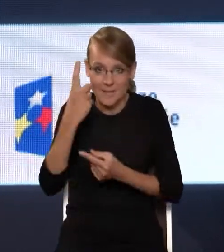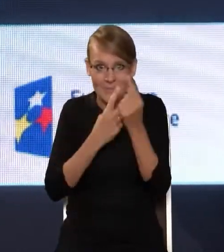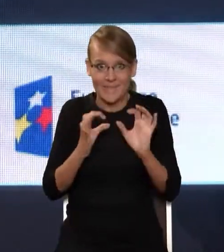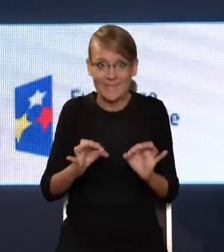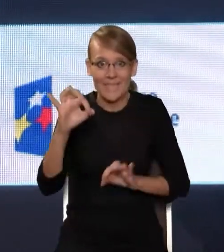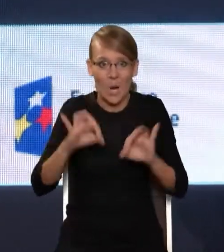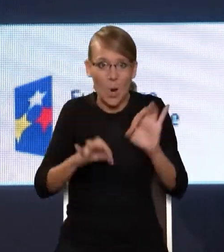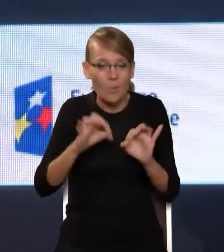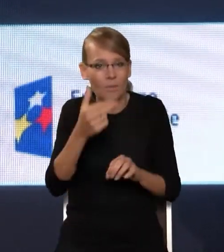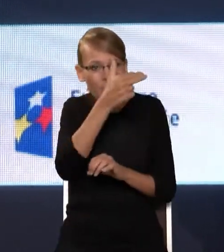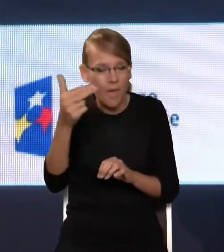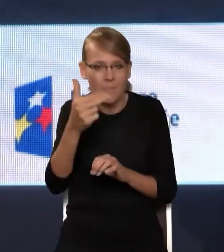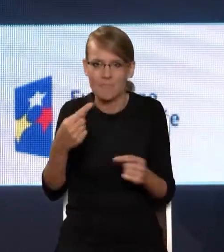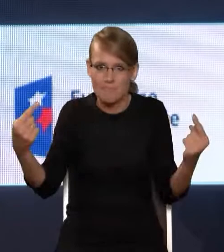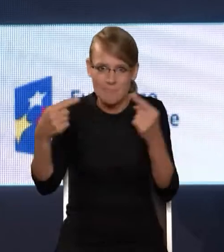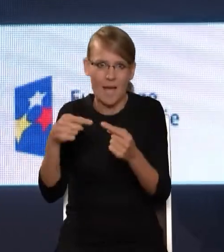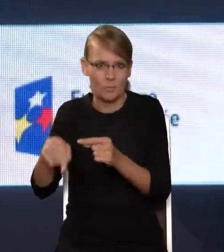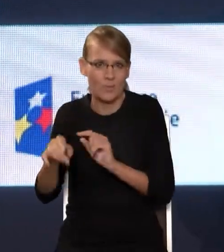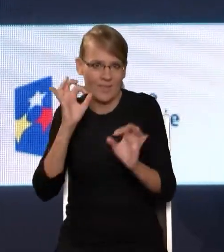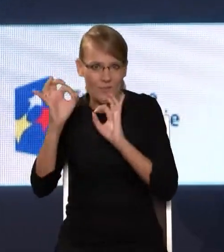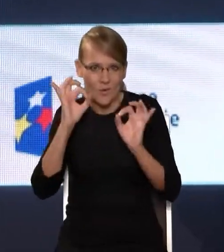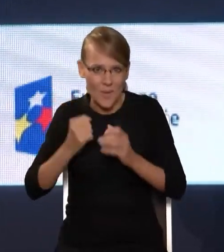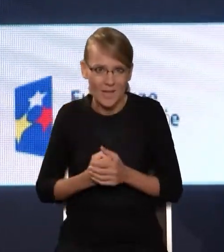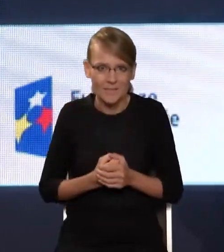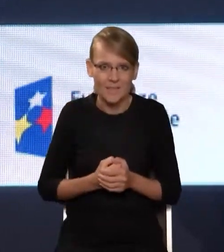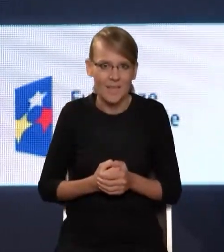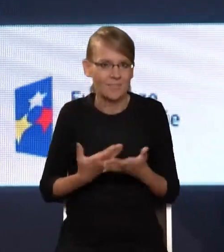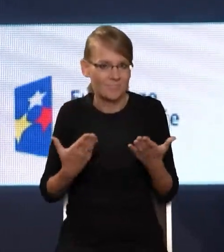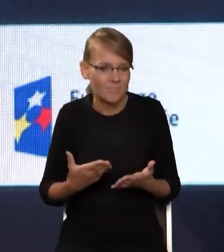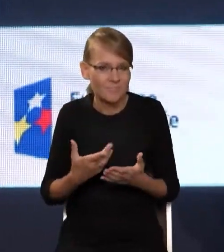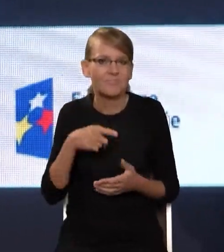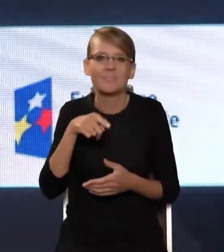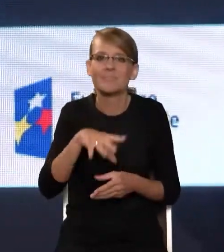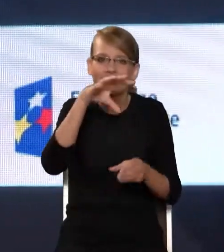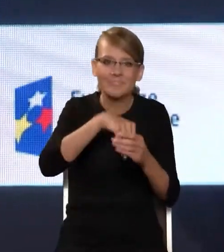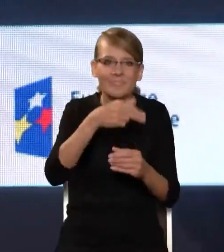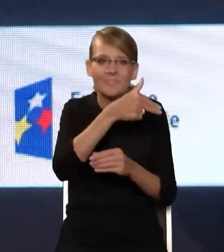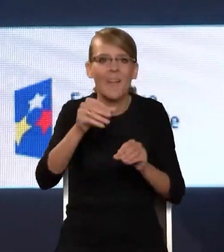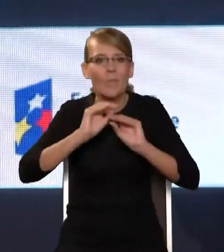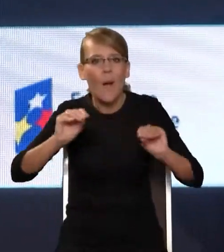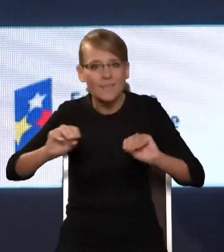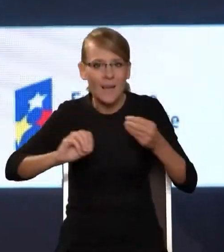koresponduje z tymi dwoma celami, bo mówimy o szeroko rozumianej edukacji medialnej, o tym wielkim